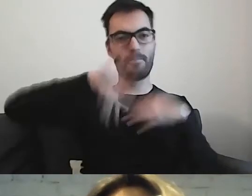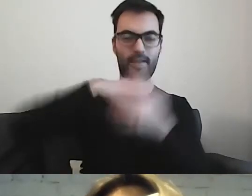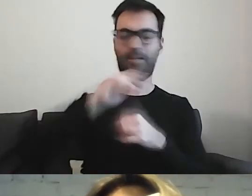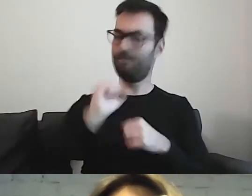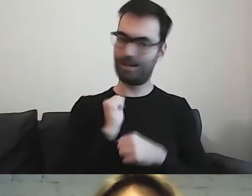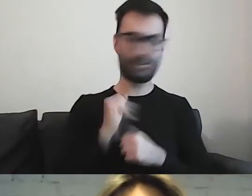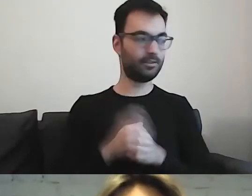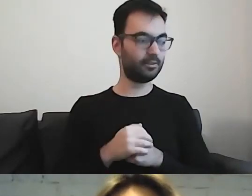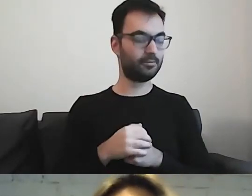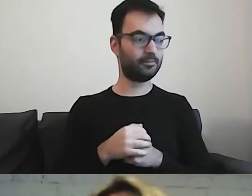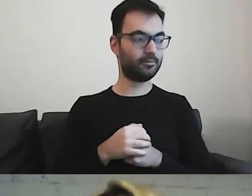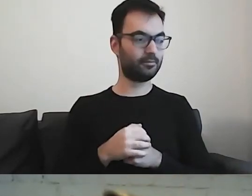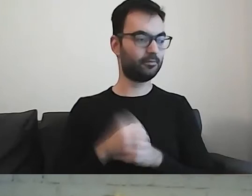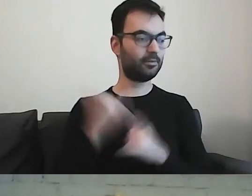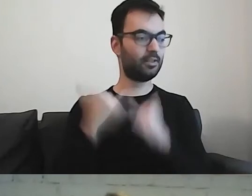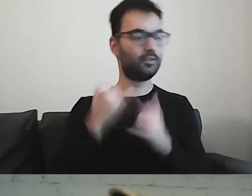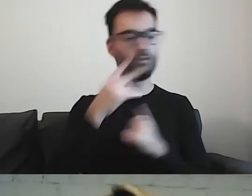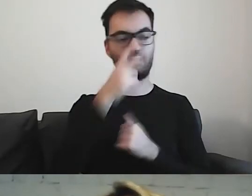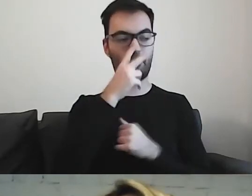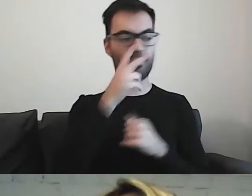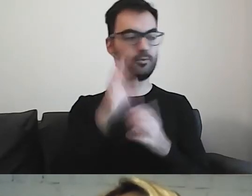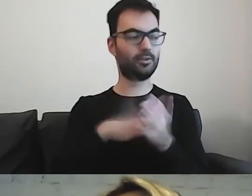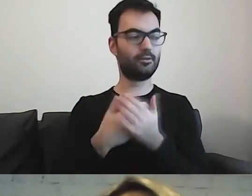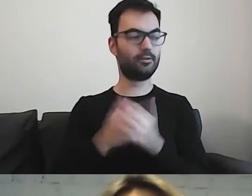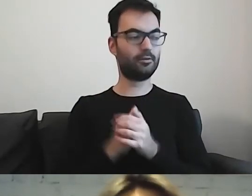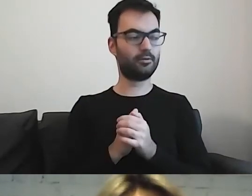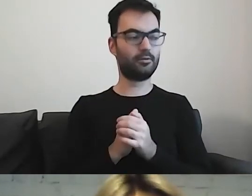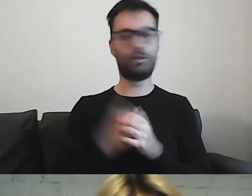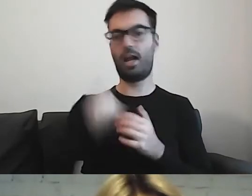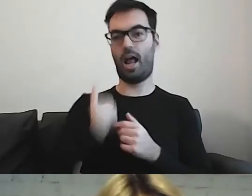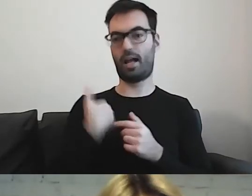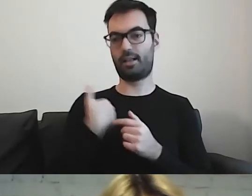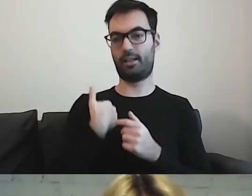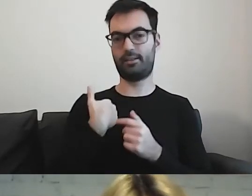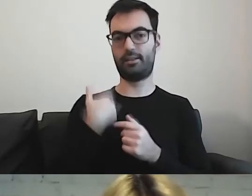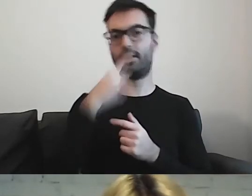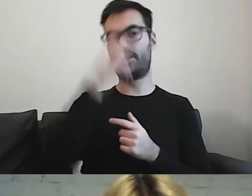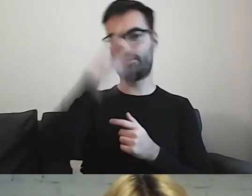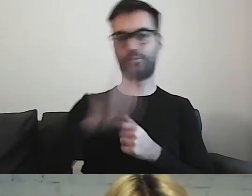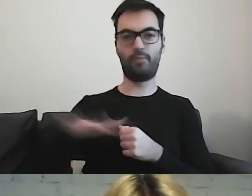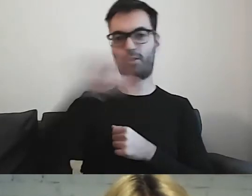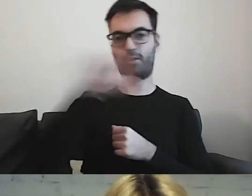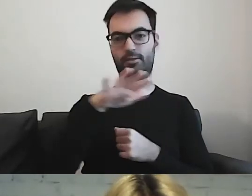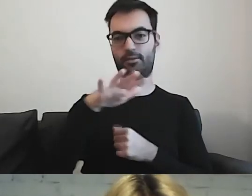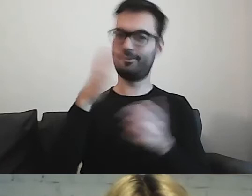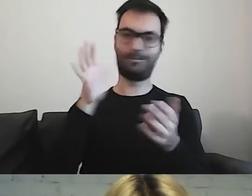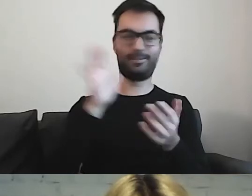Jeżeli spojrzymy na przykład z Anglii, gdzie społeczeństwo jest tyglem kultur -